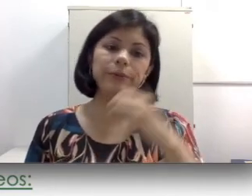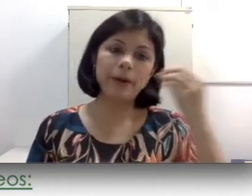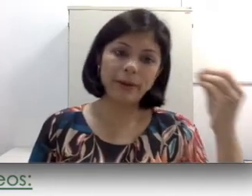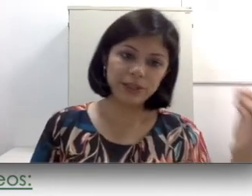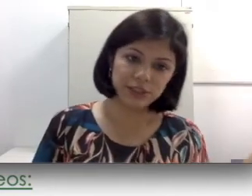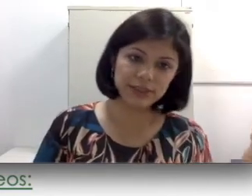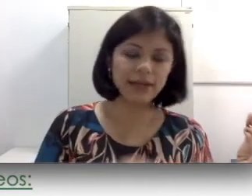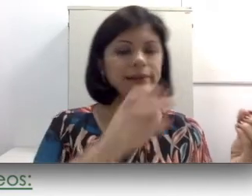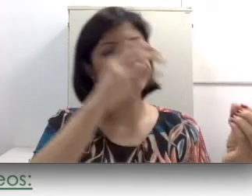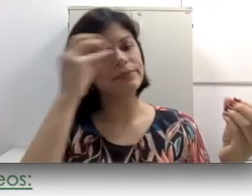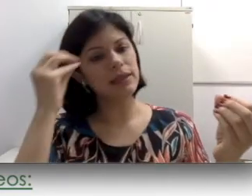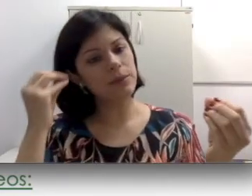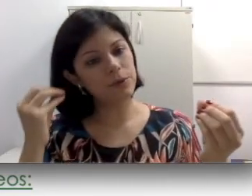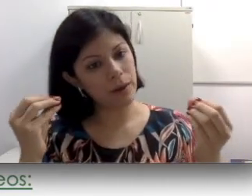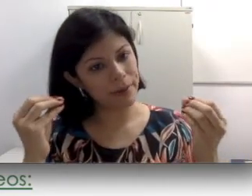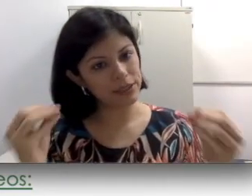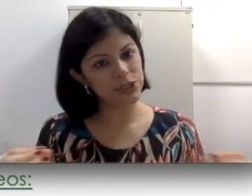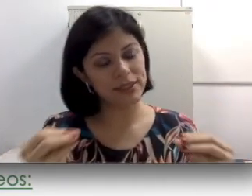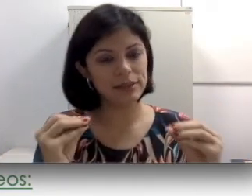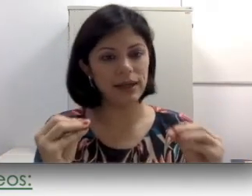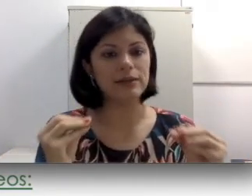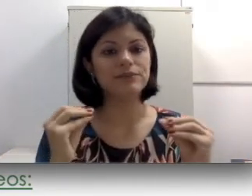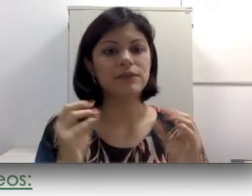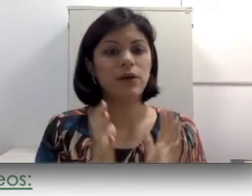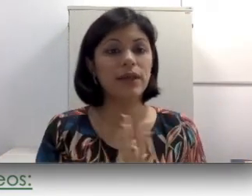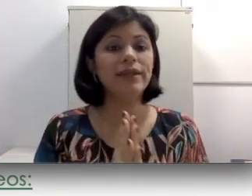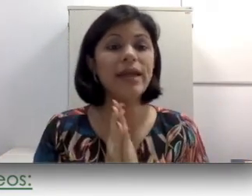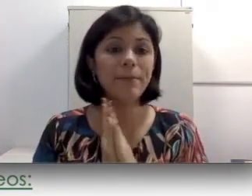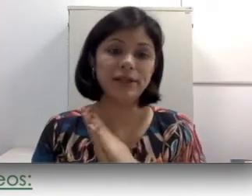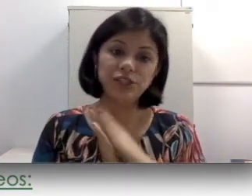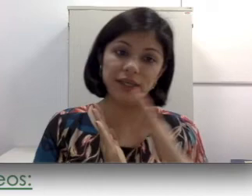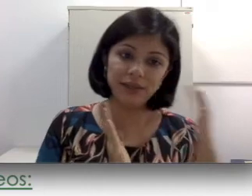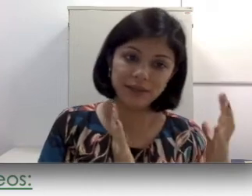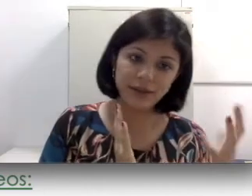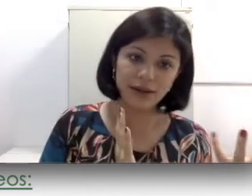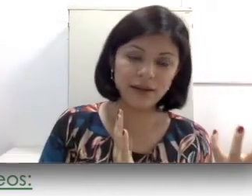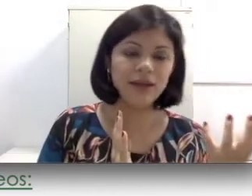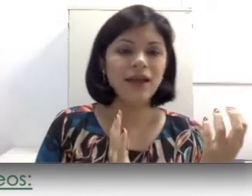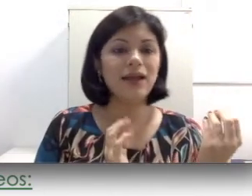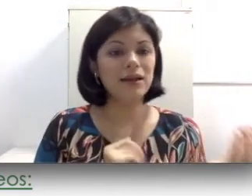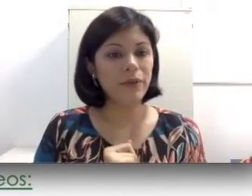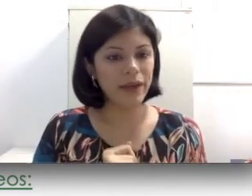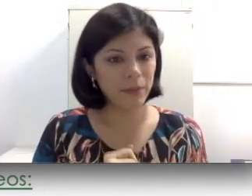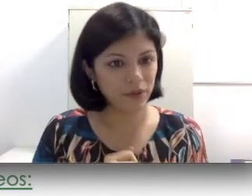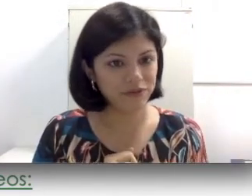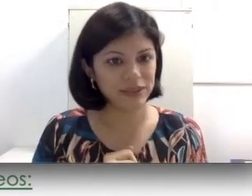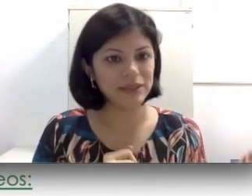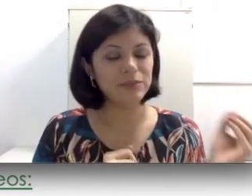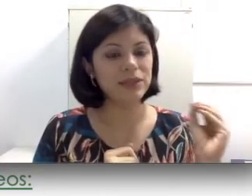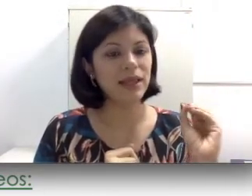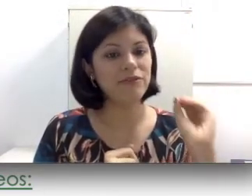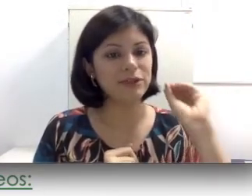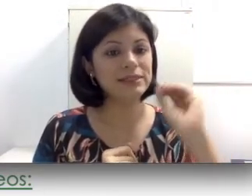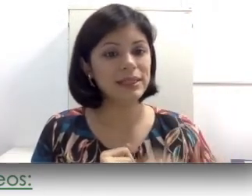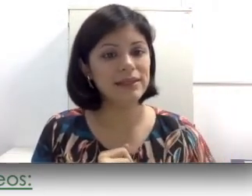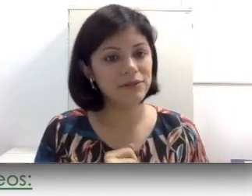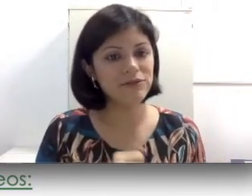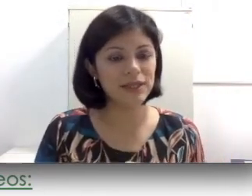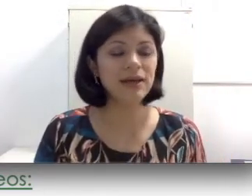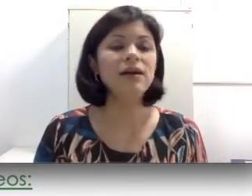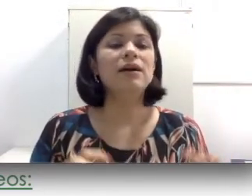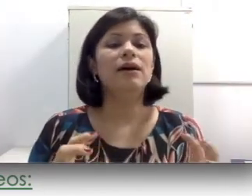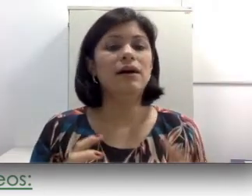parte externa e por uma parte interna. A parte interna não é removida porque ela foi seguida